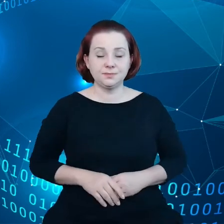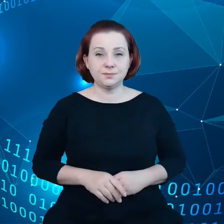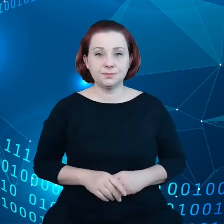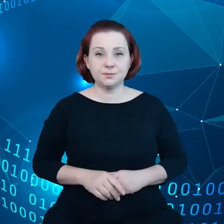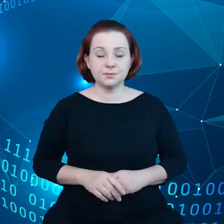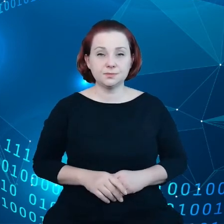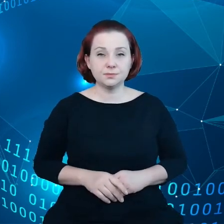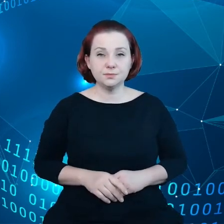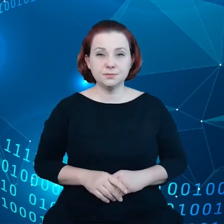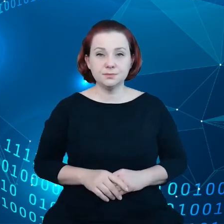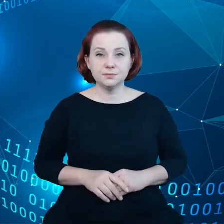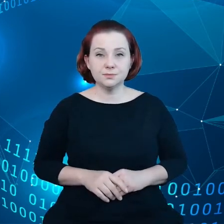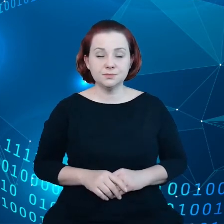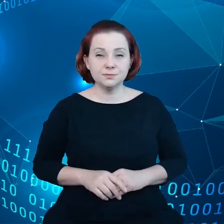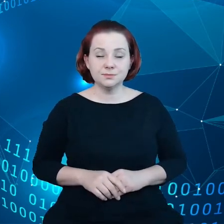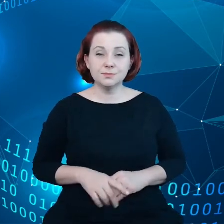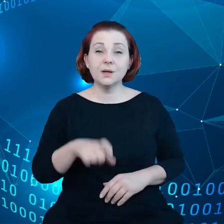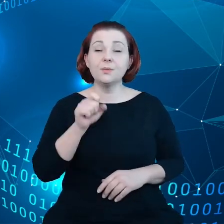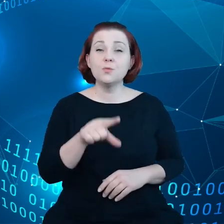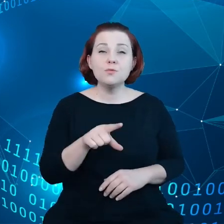Mamy dyrektywę o bazach danych,